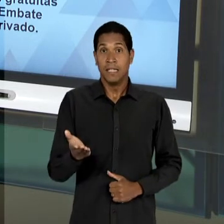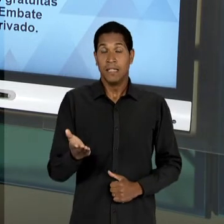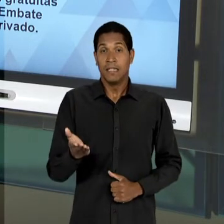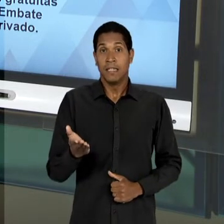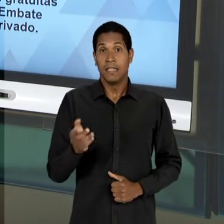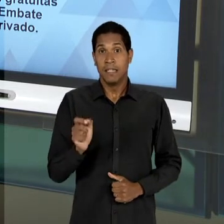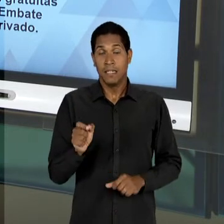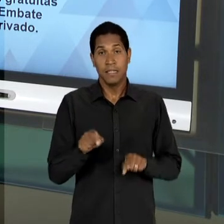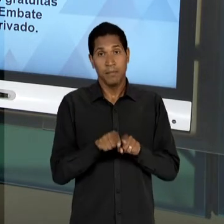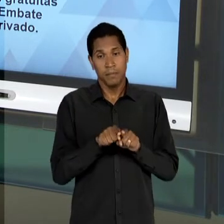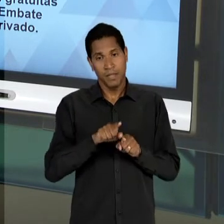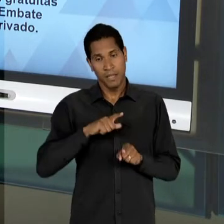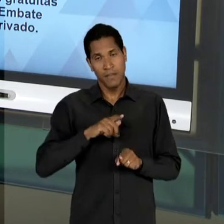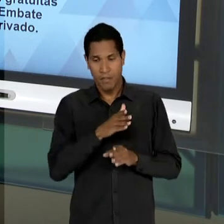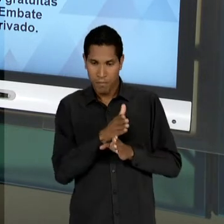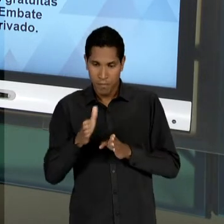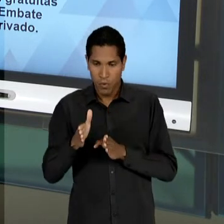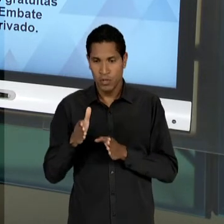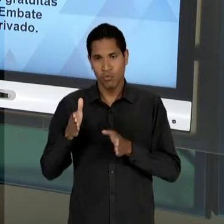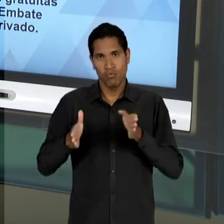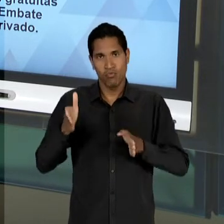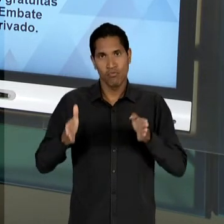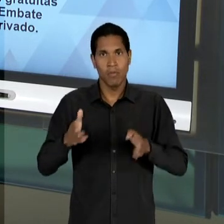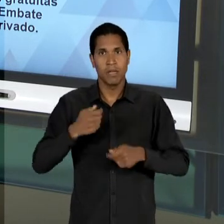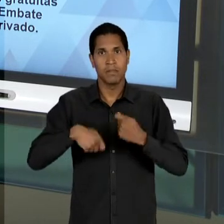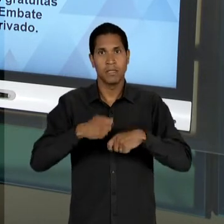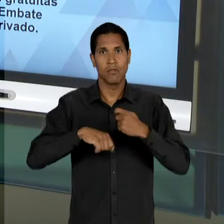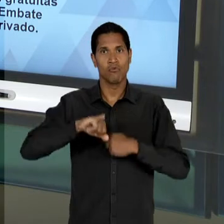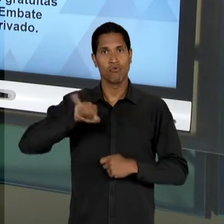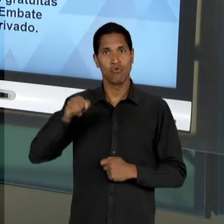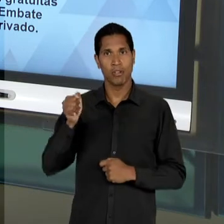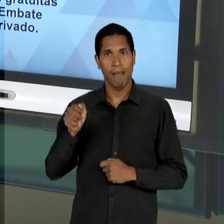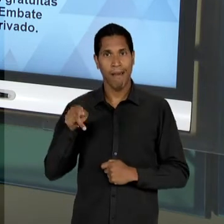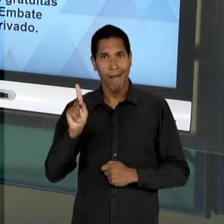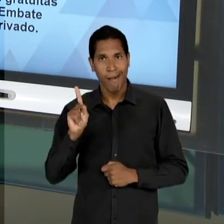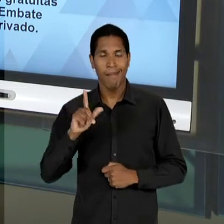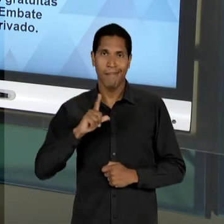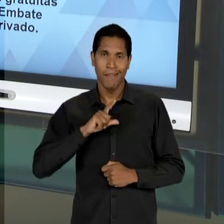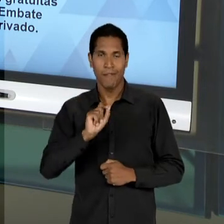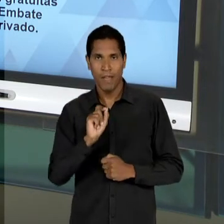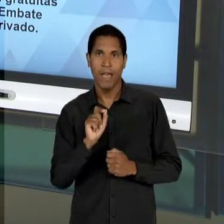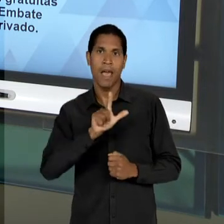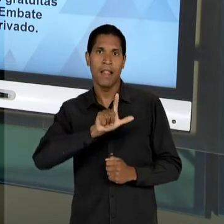GOVERNO KUBITSCHEK, VAI PROPOR UM NOVO SUBSTITUTIVO A 'LDB' COM AS SEGUINTES